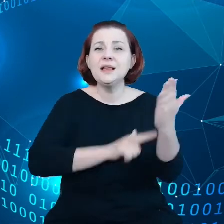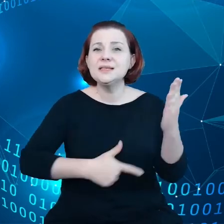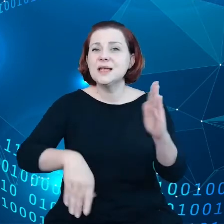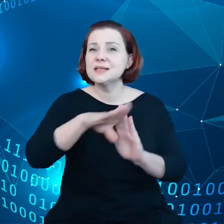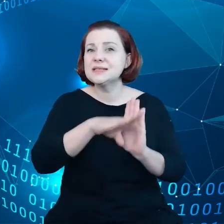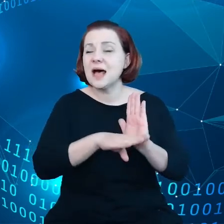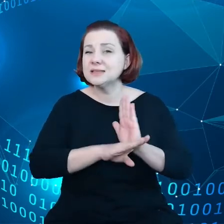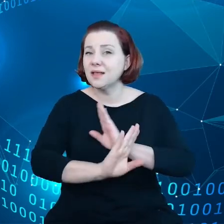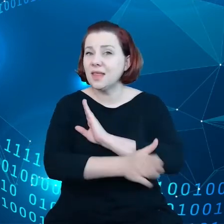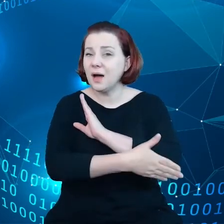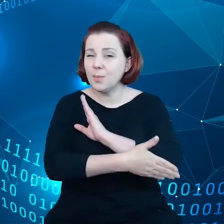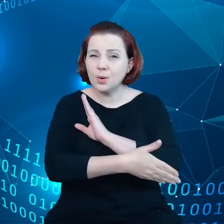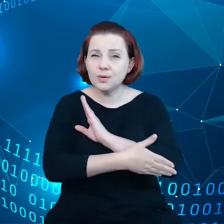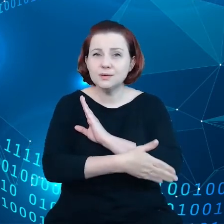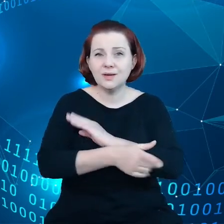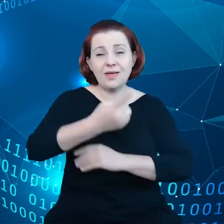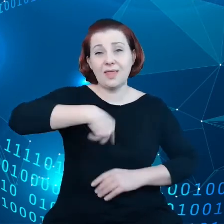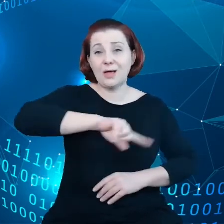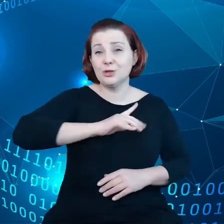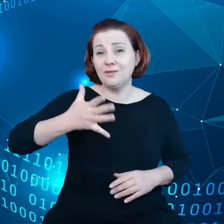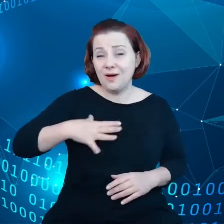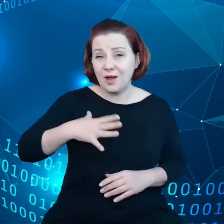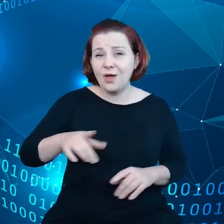o nasze wartości, jak również kartę praw podstawowych.